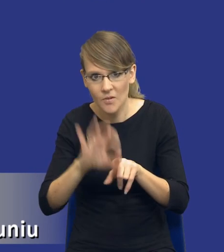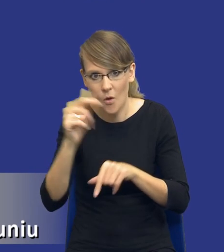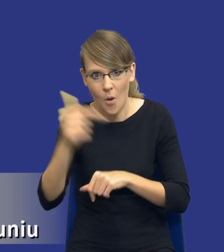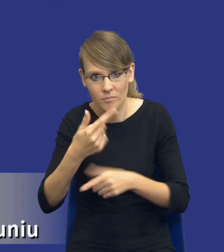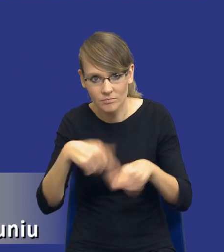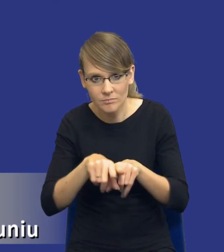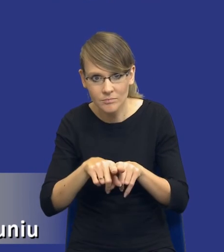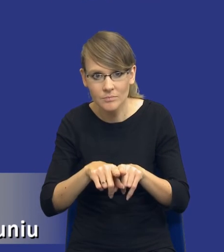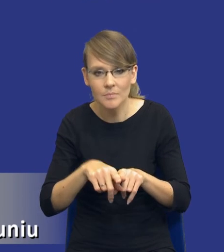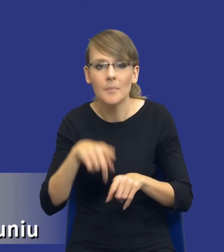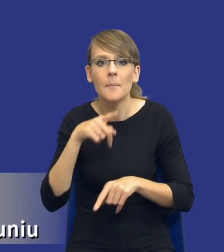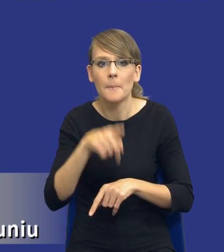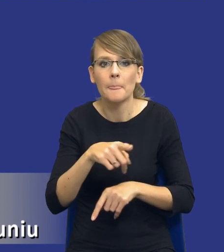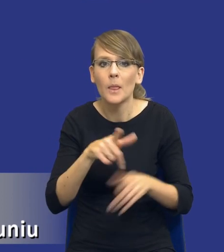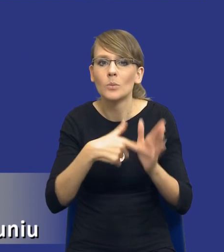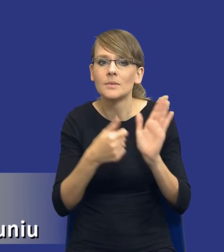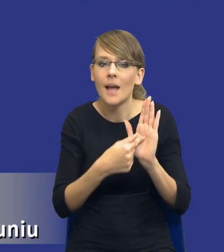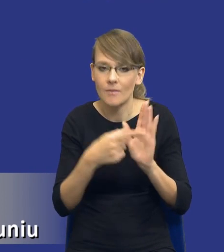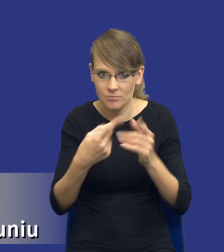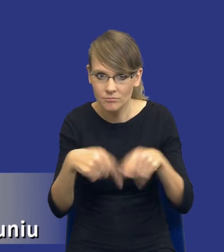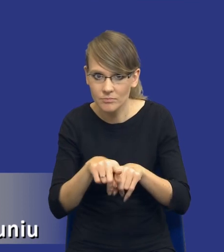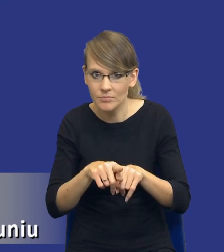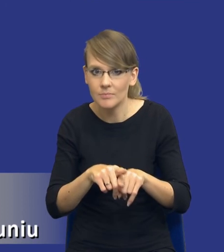czy ten obowiązek z ustawy został spełniony. W tym celu,